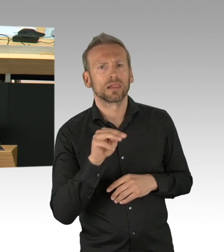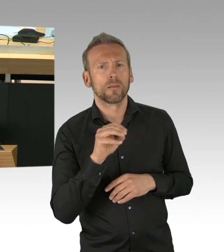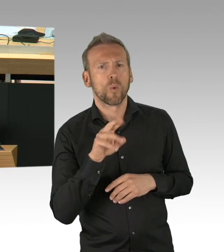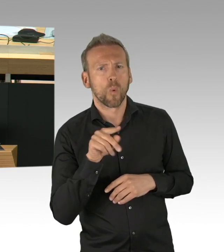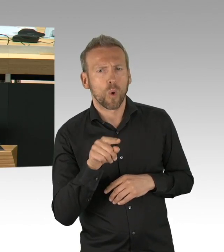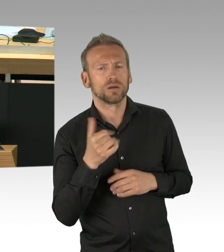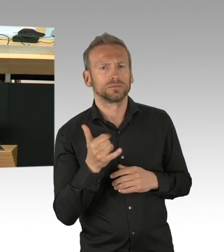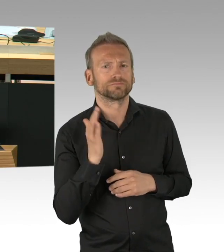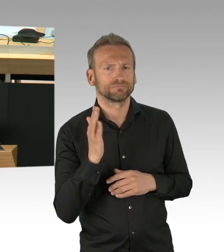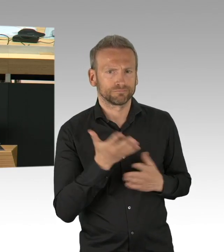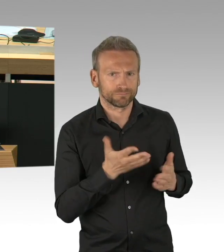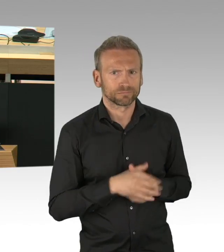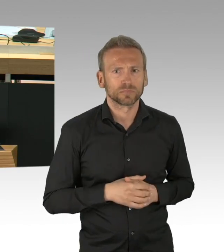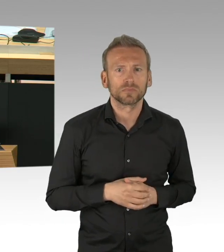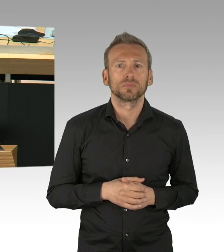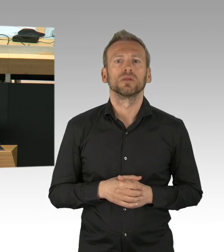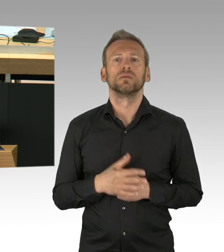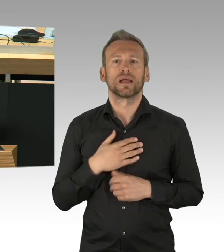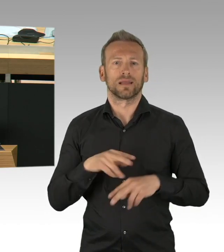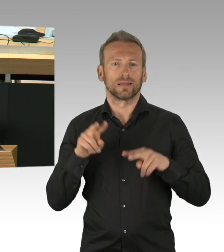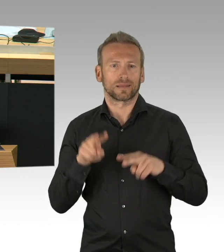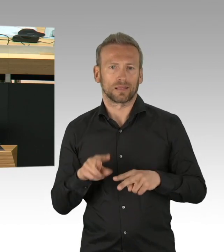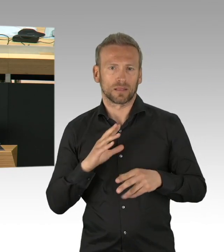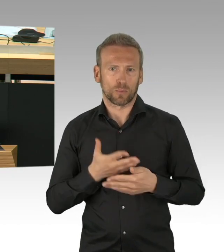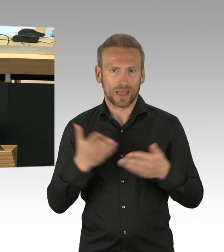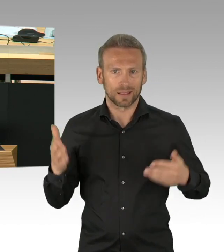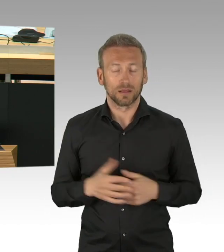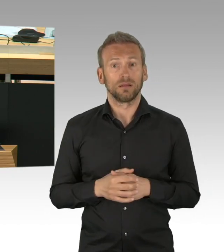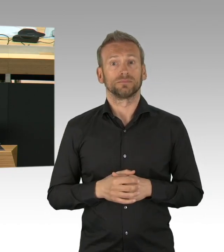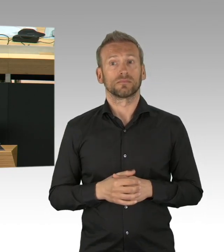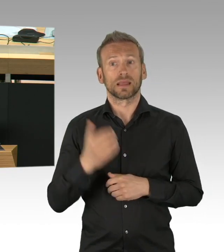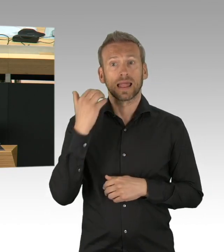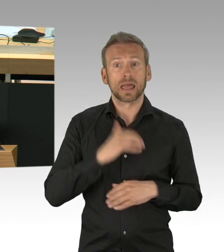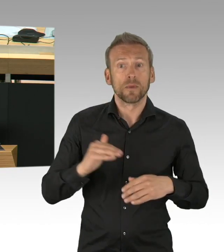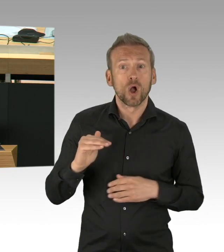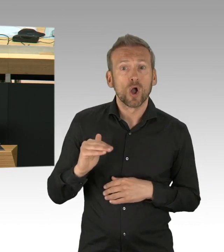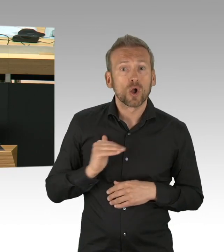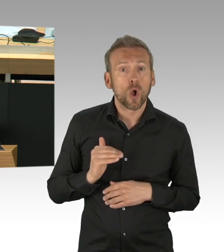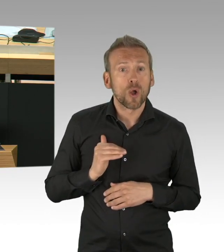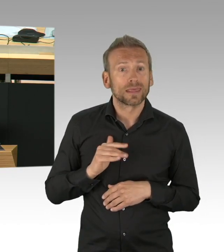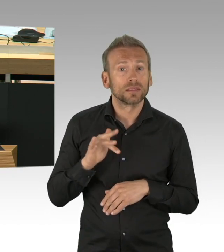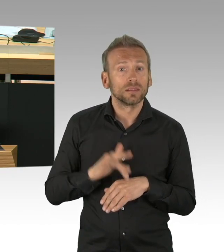Auch im Gesundheitsausschuss wir haben darüber debattiert und haben über etwaige Maßnahmen geredet, was dazu beitragen kann, dass die Infektionsketten